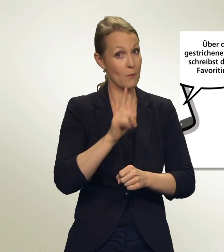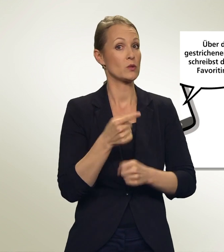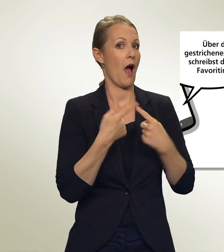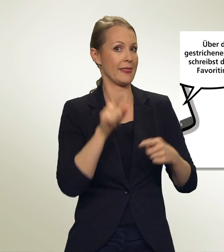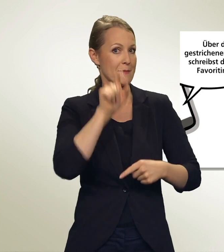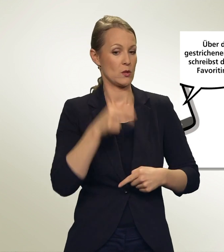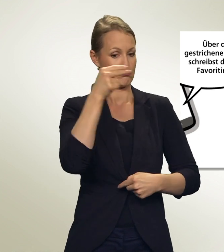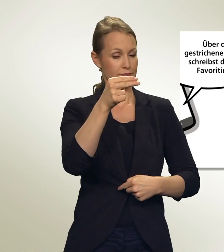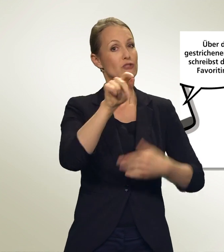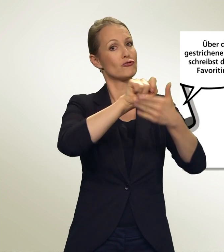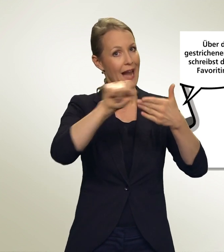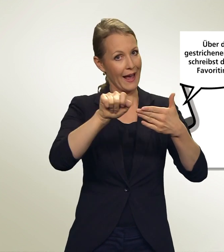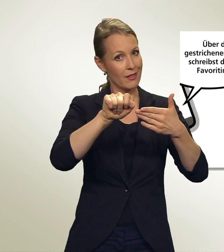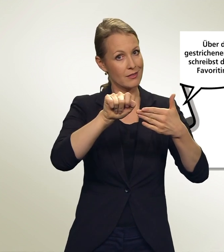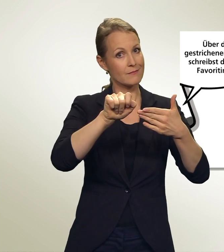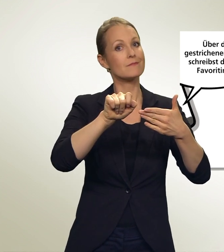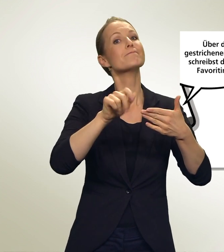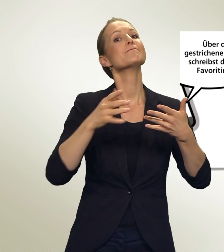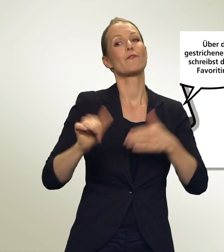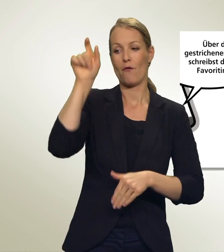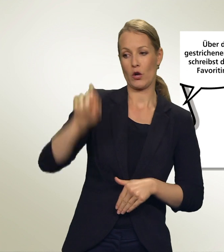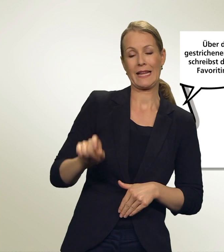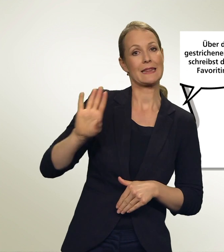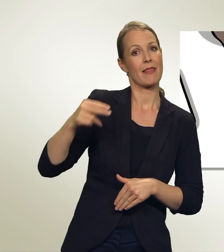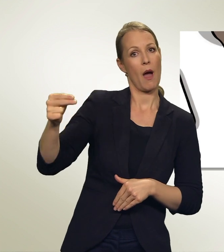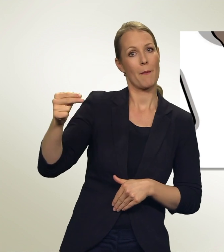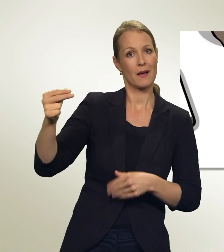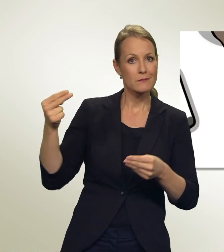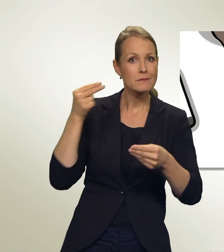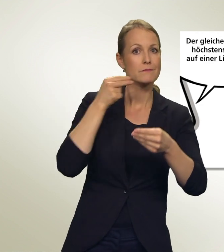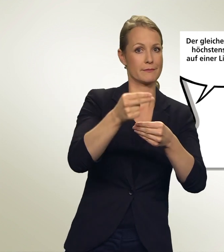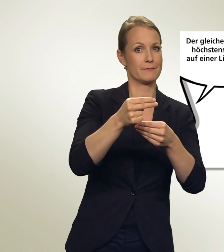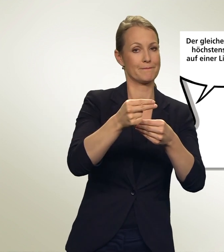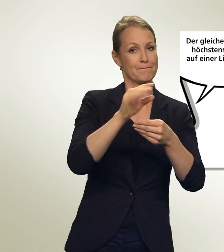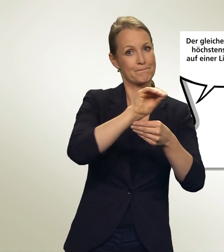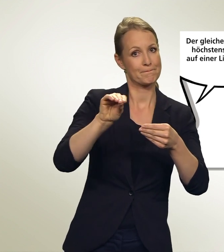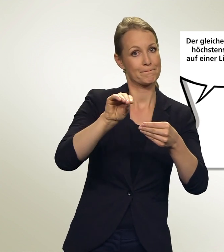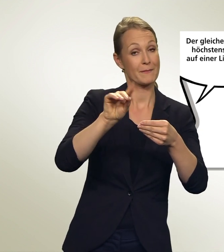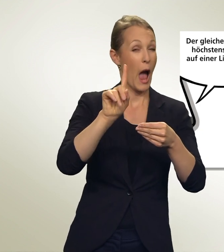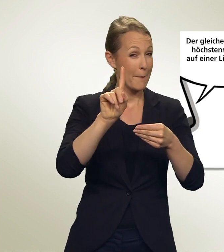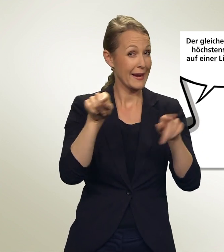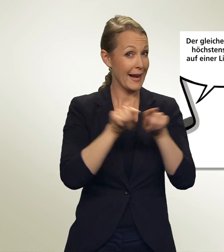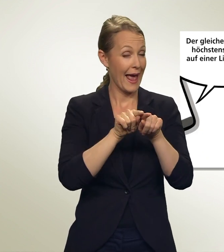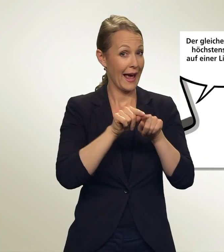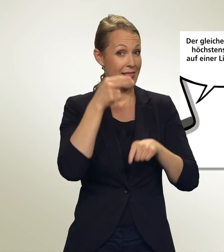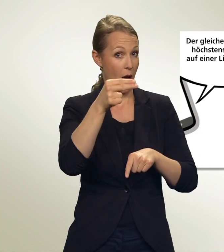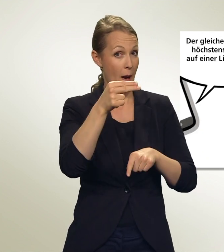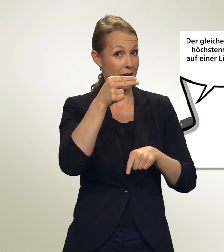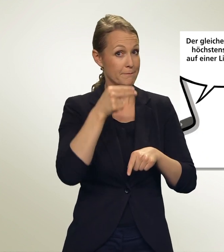Über den gestrichenen Namen schreibst Du Deine Favoritin hin. Aber der gleiche Name darf höchstens zweimal auf einer Liste stehen!